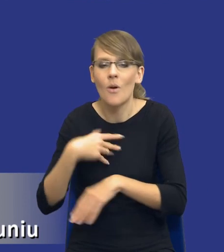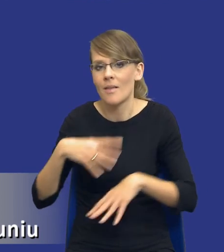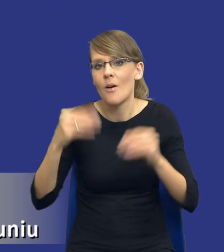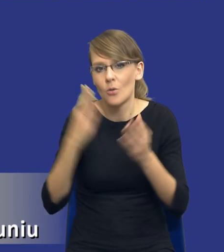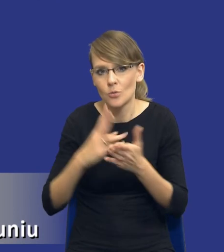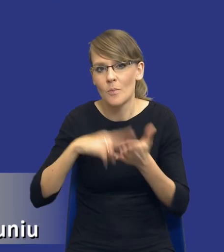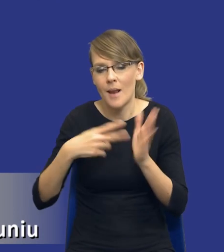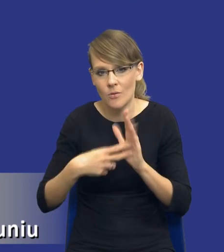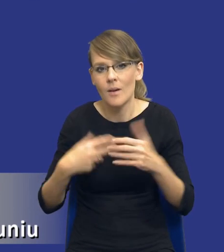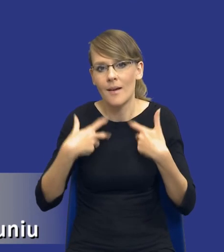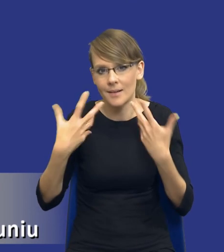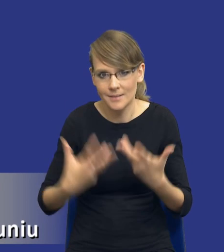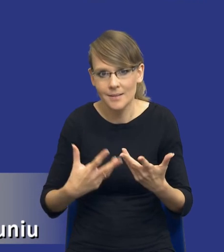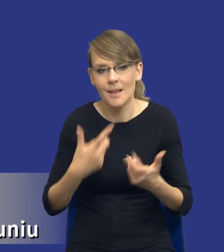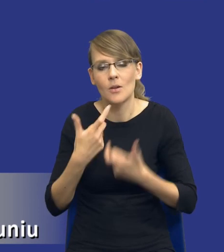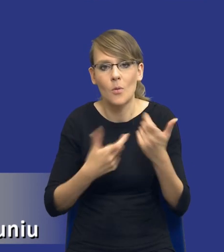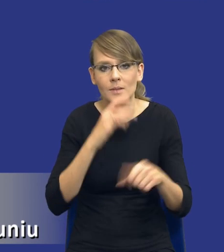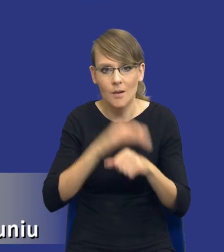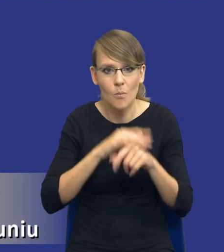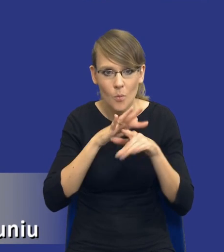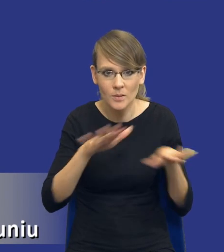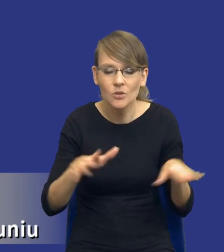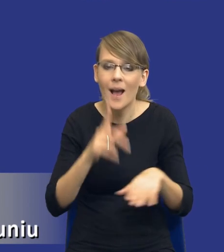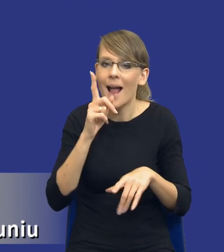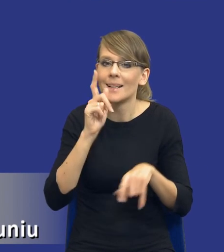zrobić w ramach zamówienia publicznego, teraz tylko sprawdzam, czy rzeczywiście